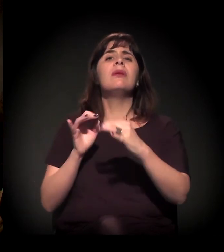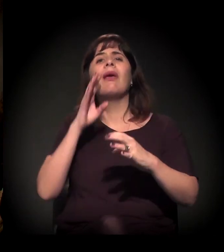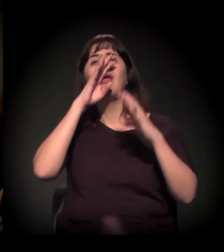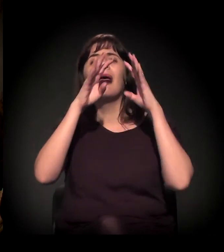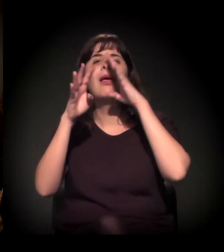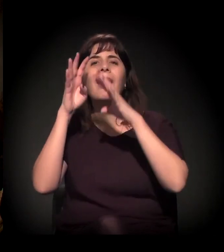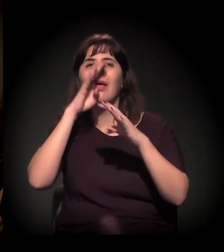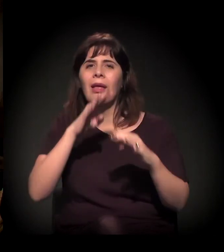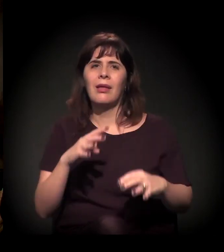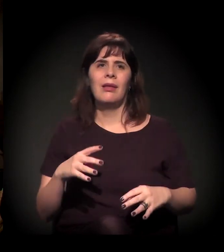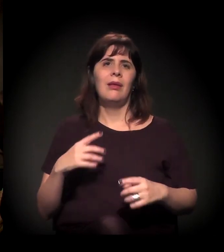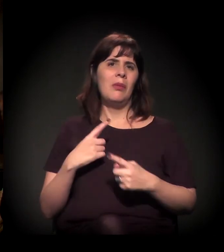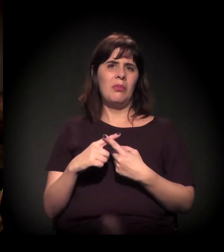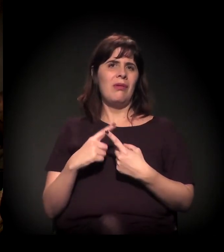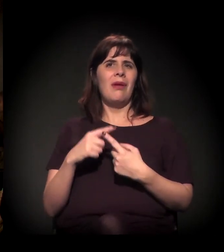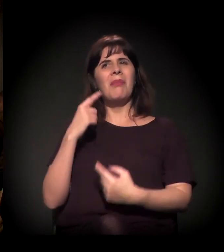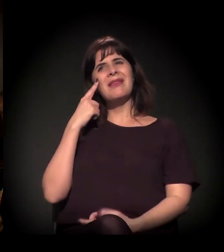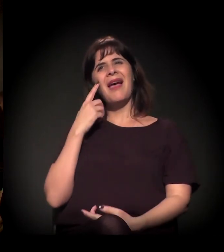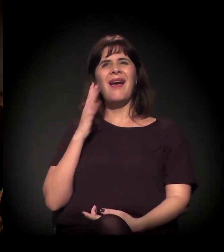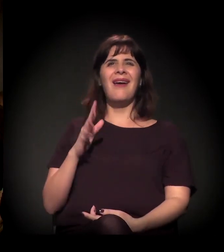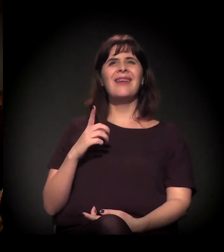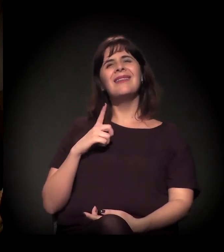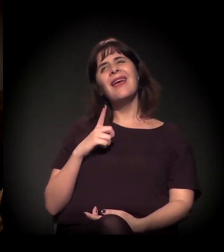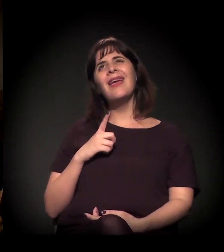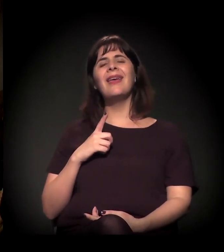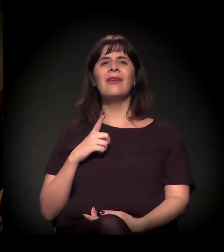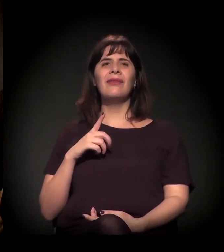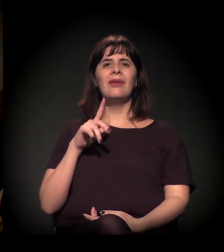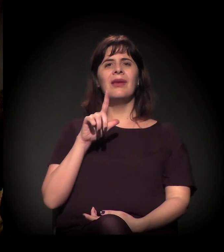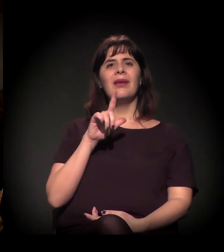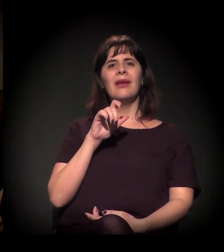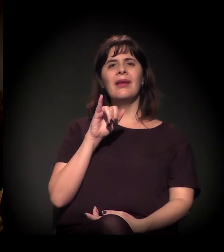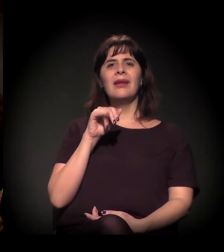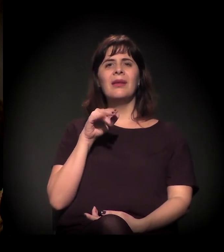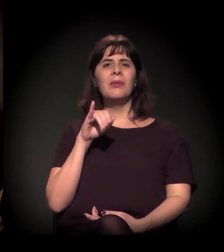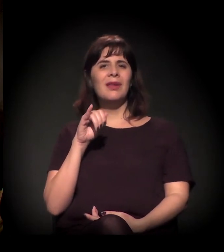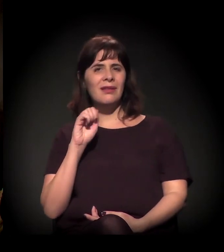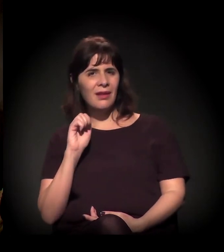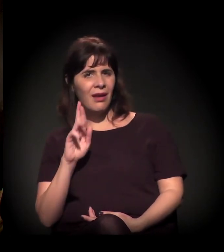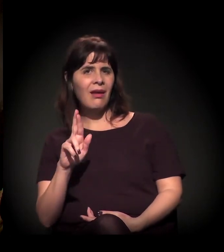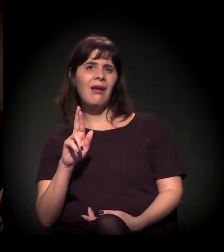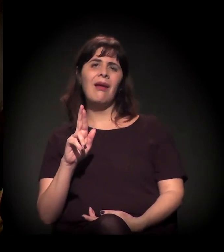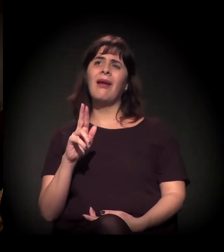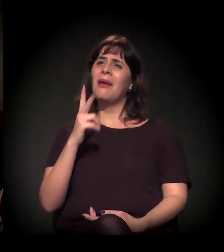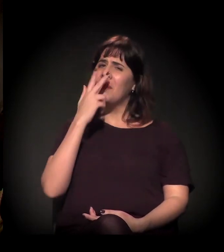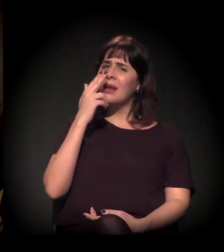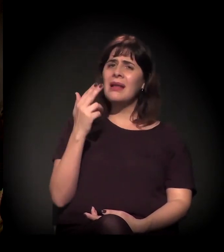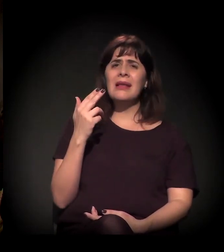porque os nomes deles não são praticamente divulgados. Você fala: "Ah, teve a liminar injusta, enfim, é um absurdo...".